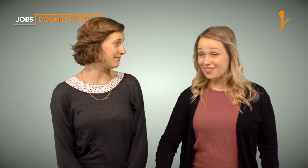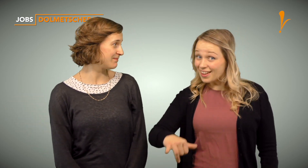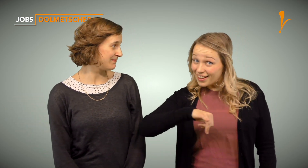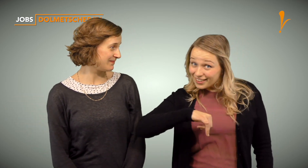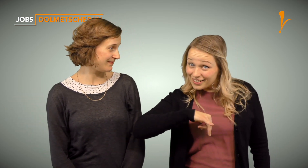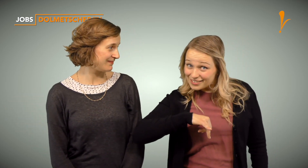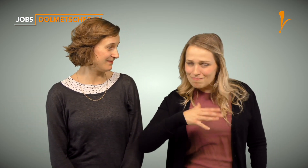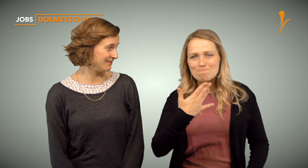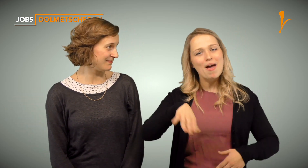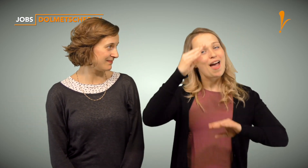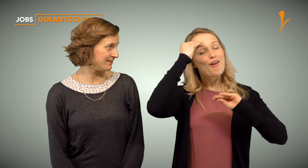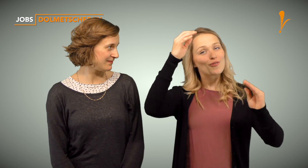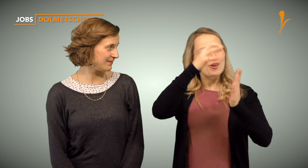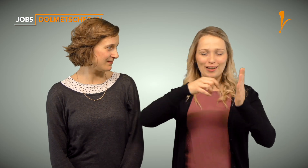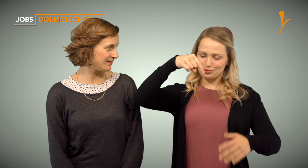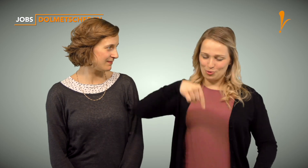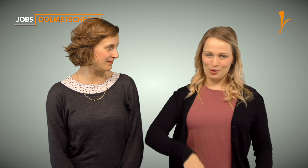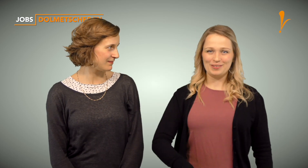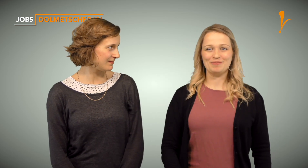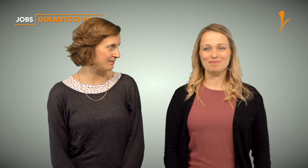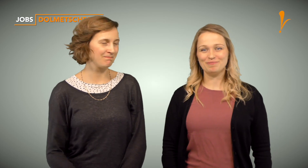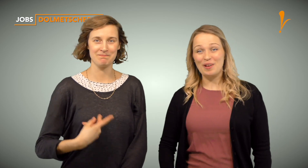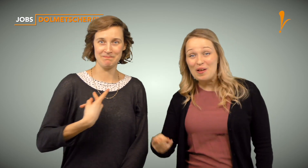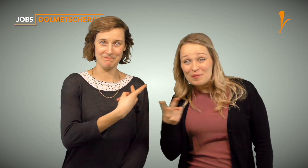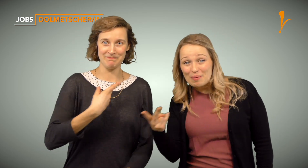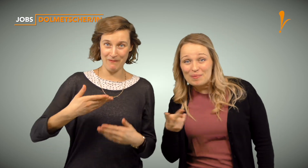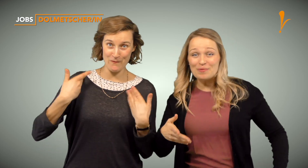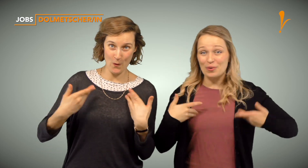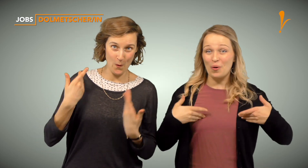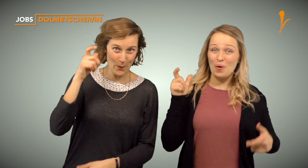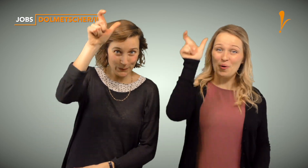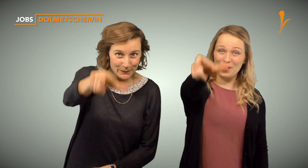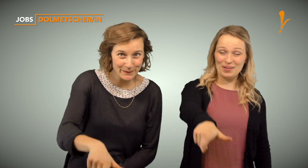Haben wir Dein Interesse geweckt? Mehr Informationen findest Du unter dem Video. Wir freuen uns auf Dich!